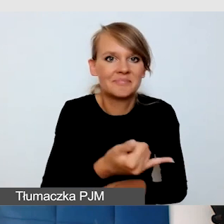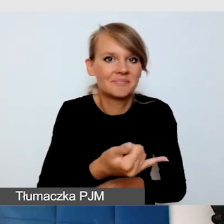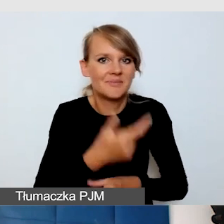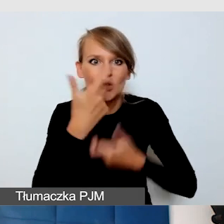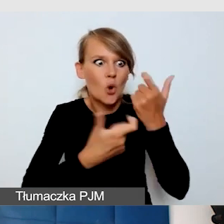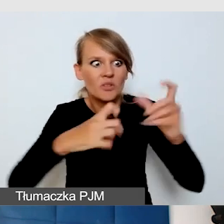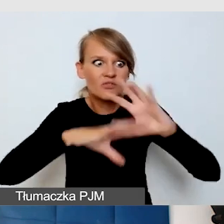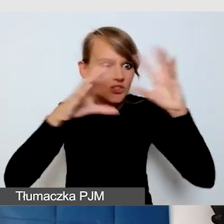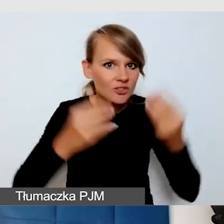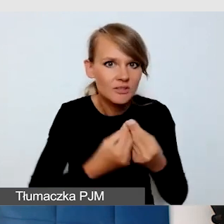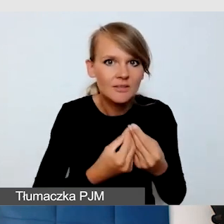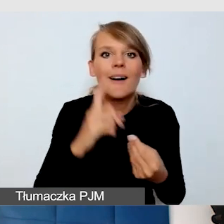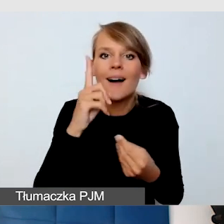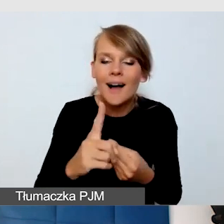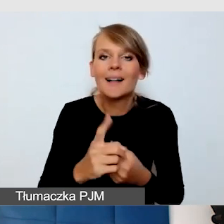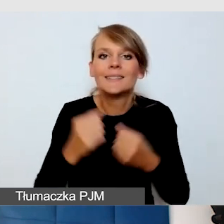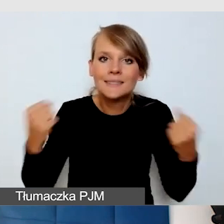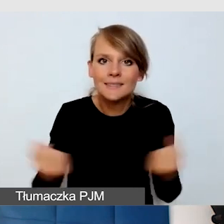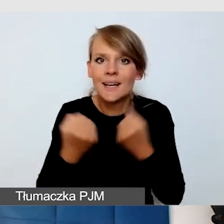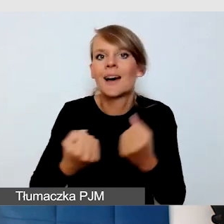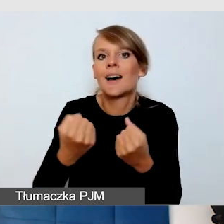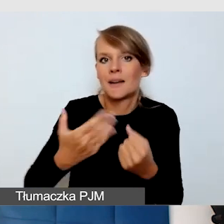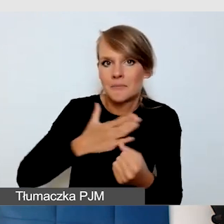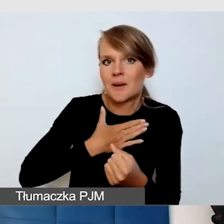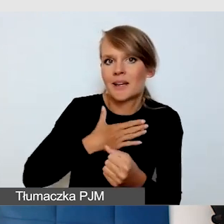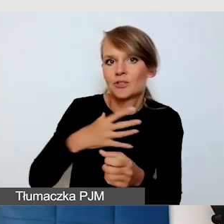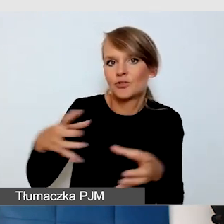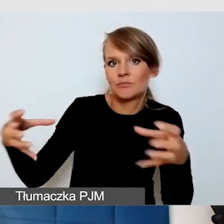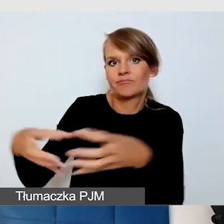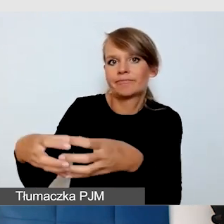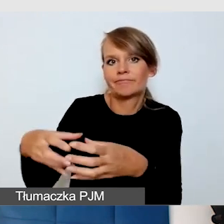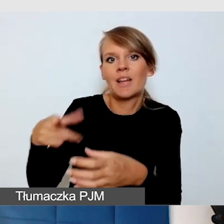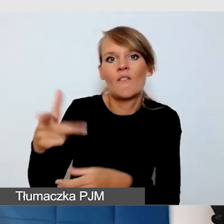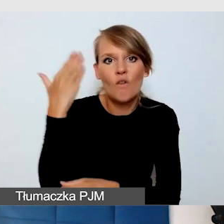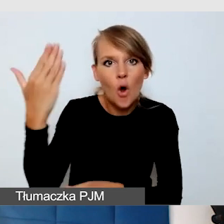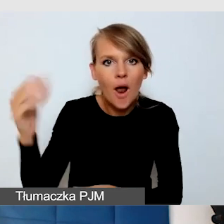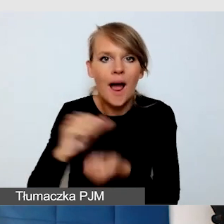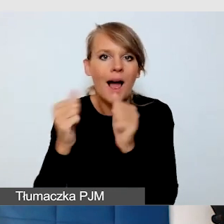ale dbamy o to, żeby mieć zespół wolontariuszy albo zespół, który jest przeszkolony z asysty,